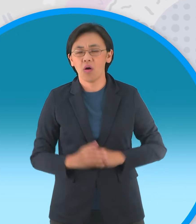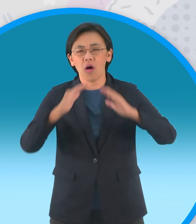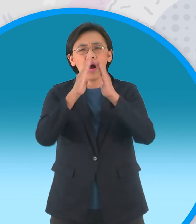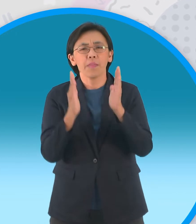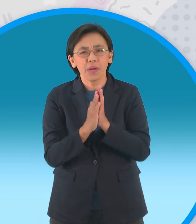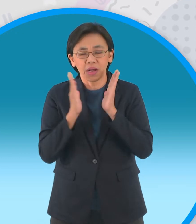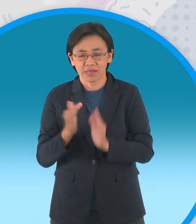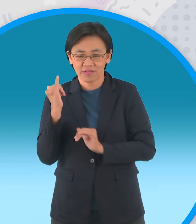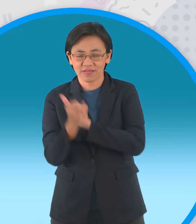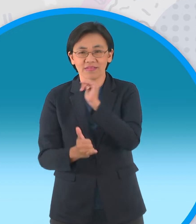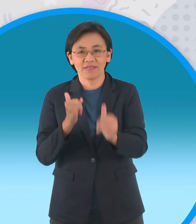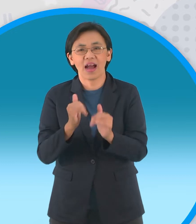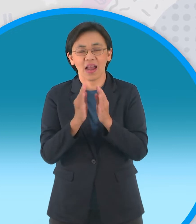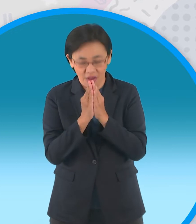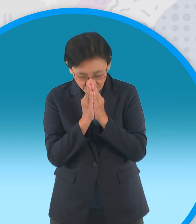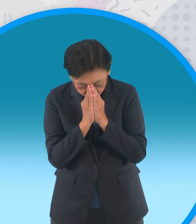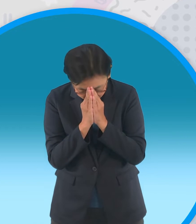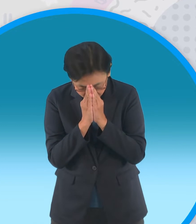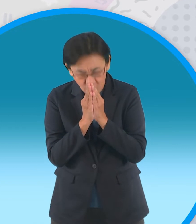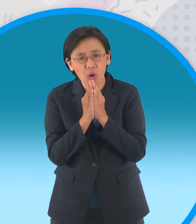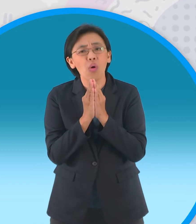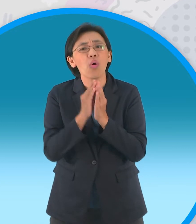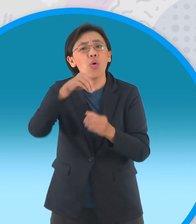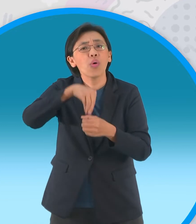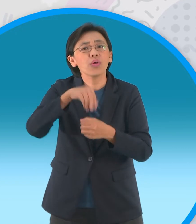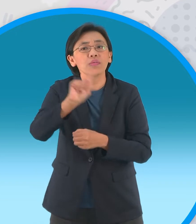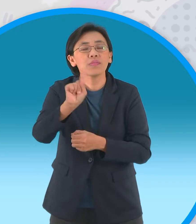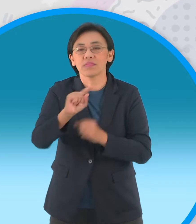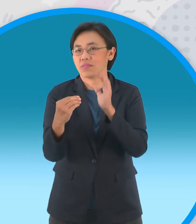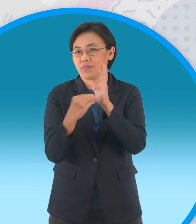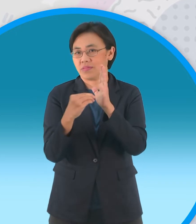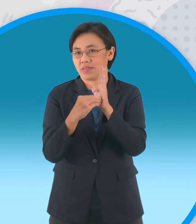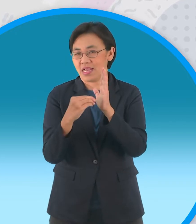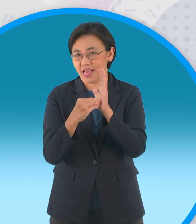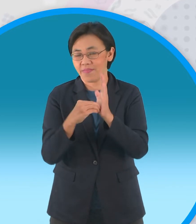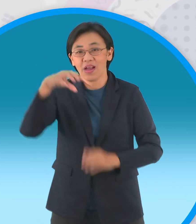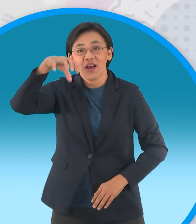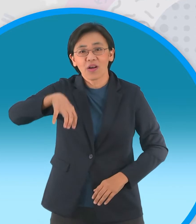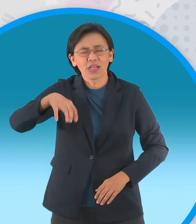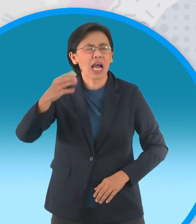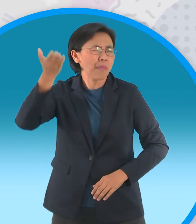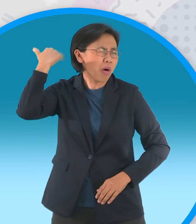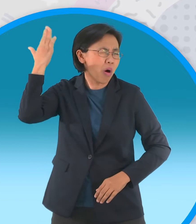ก็ต้องไปกราบไหว้ต้องอยู่ที่ กรุงเทพฯสร้างในรัชกาลที่ 1 แล้วก็เป็นที่